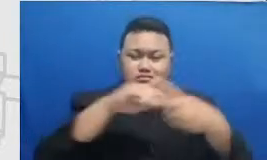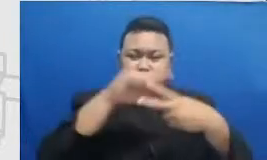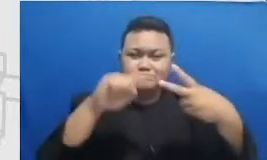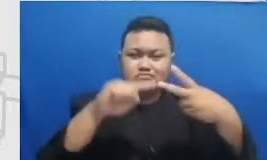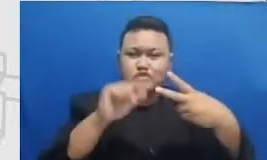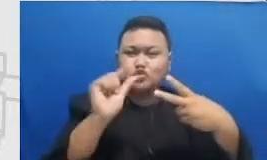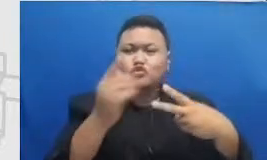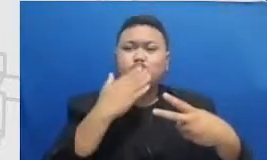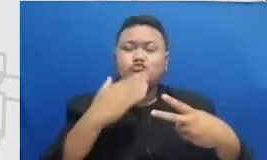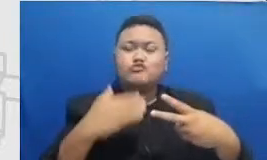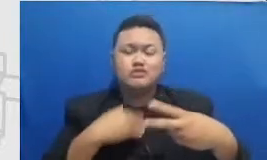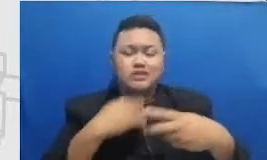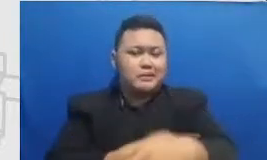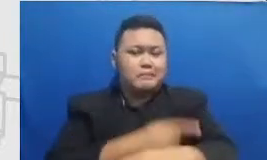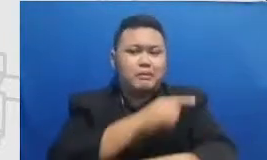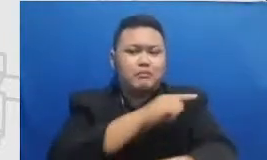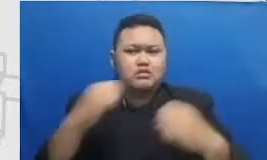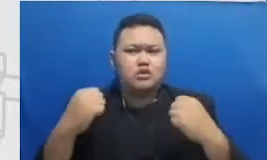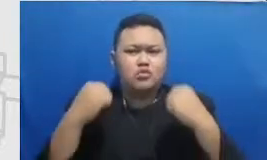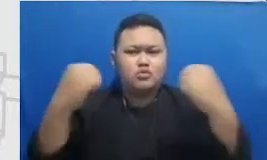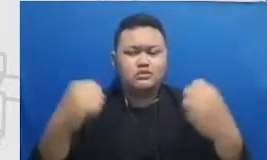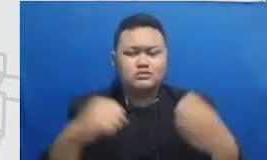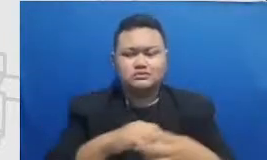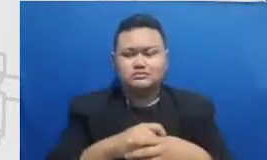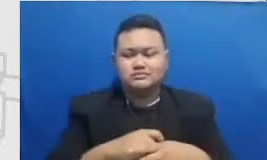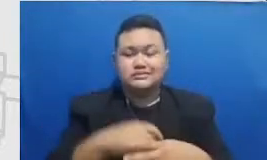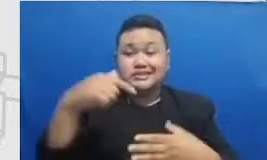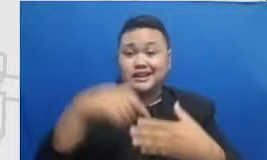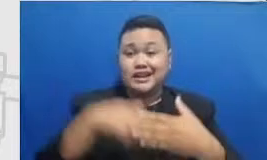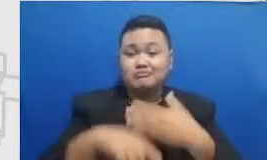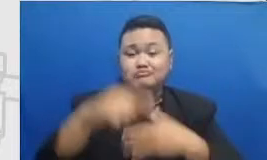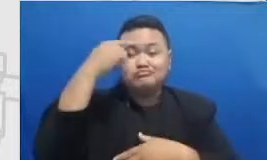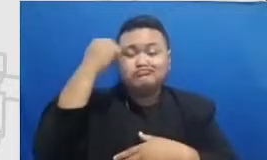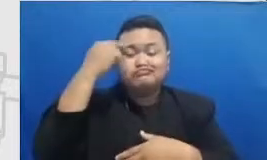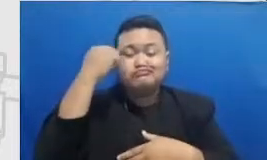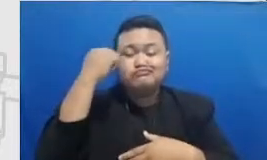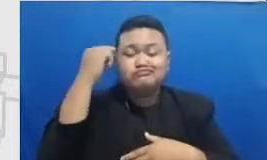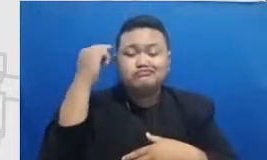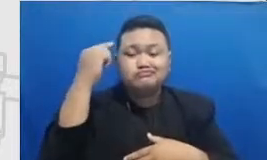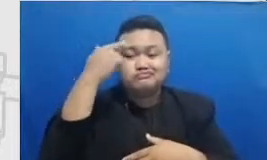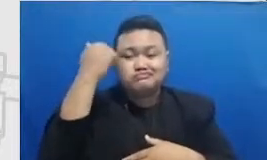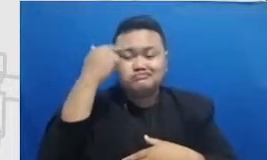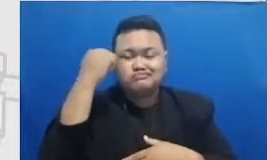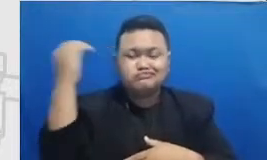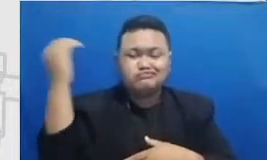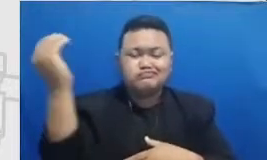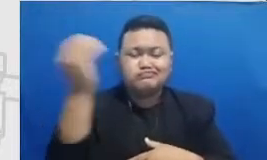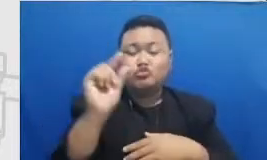lenting yang kuat di dalam learning jernih kita untuk mencapai misalnya tingkat The definition